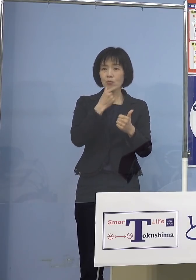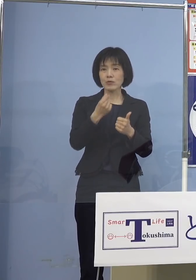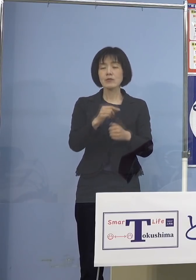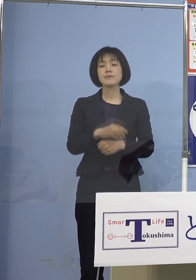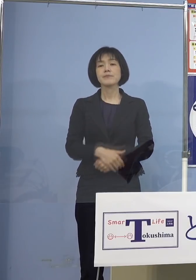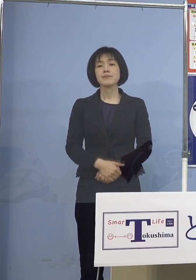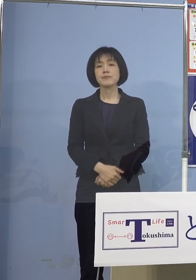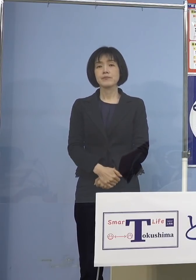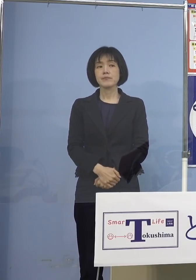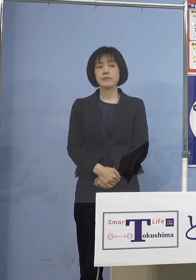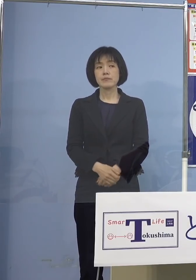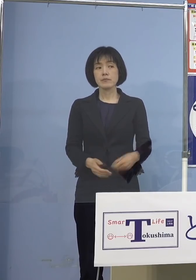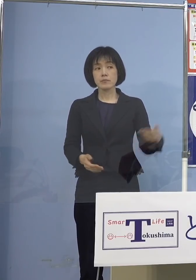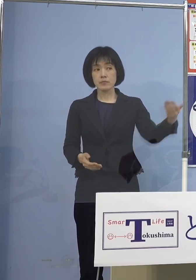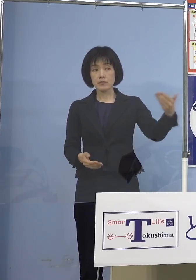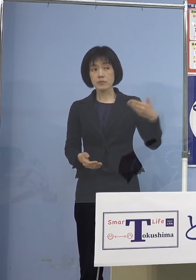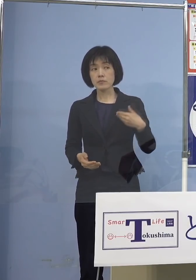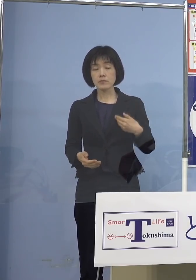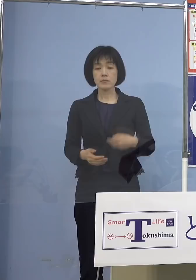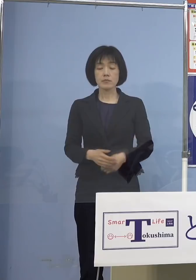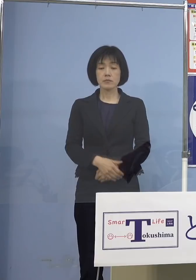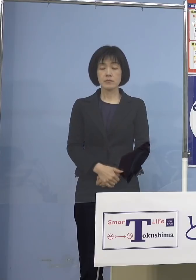（徳島新聞社） 広域接種についてすみません